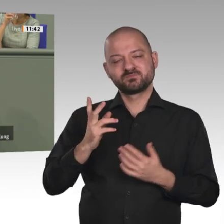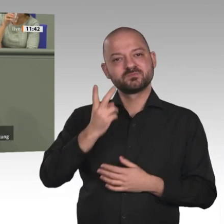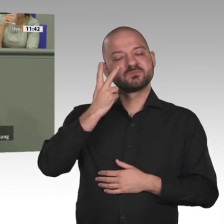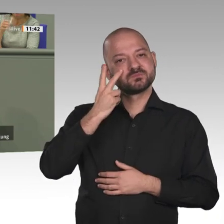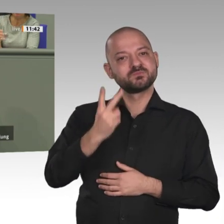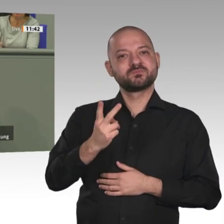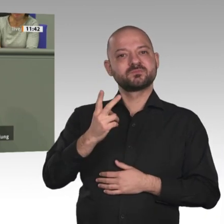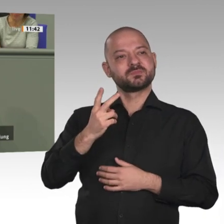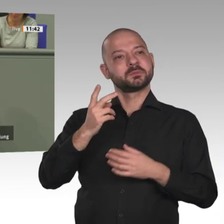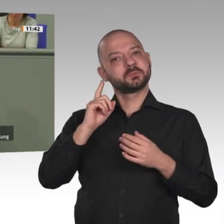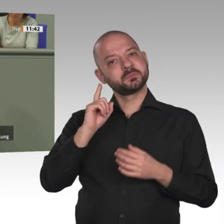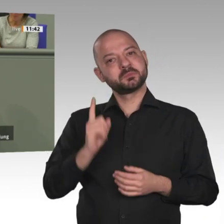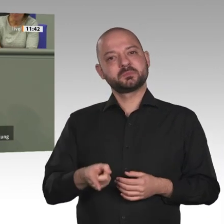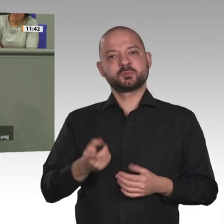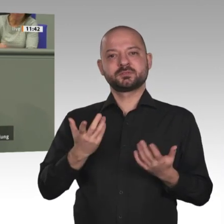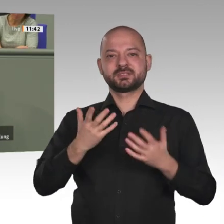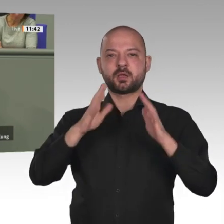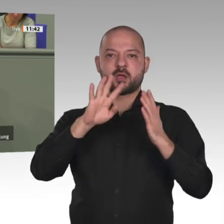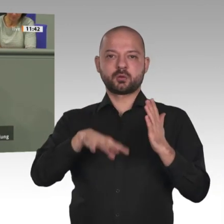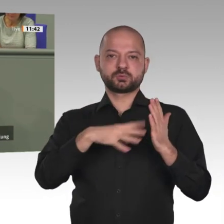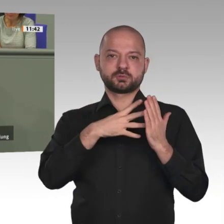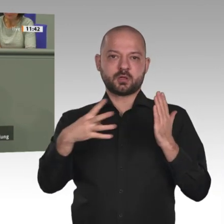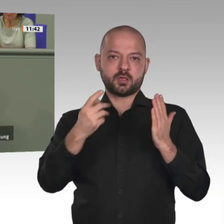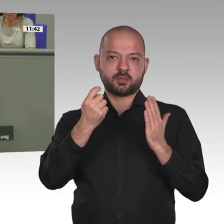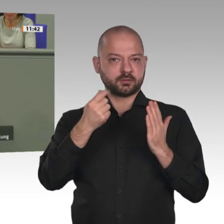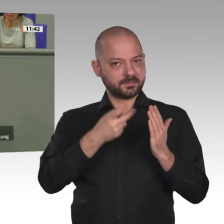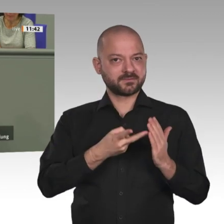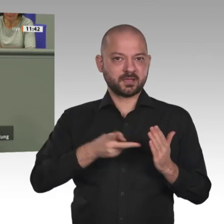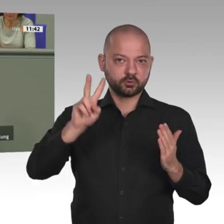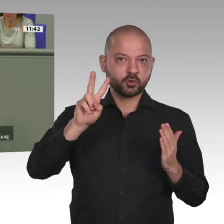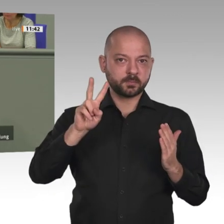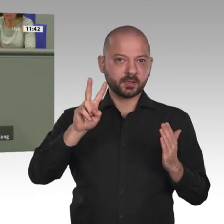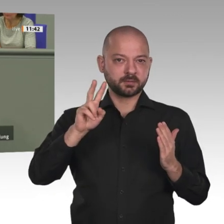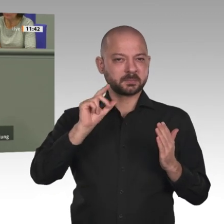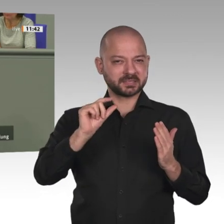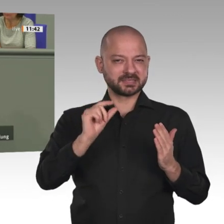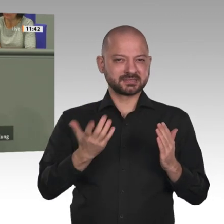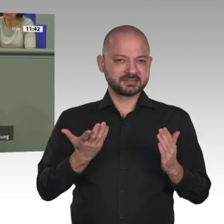Einschätzung. Wissen Sie, die Mittel für den jährlichen EU-Afrika-Ansatz von 5 Milliarden auf 6 Milliarden Euro für